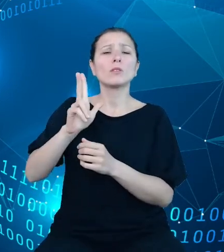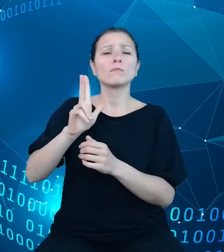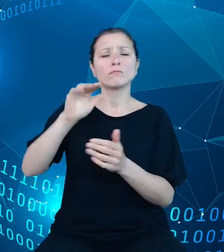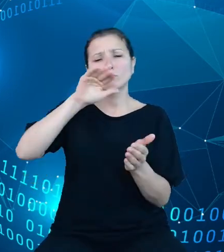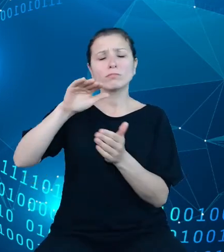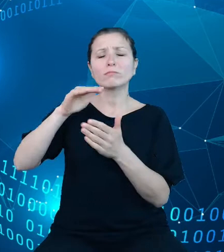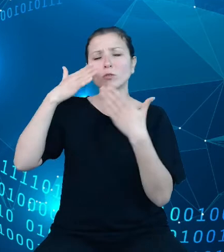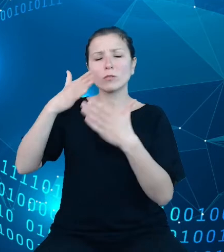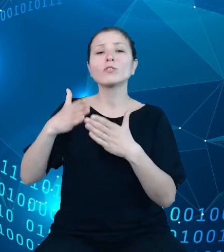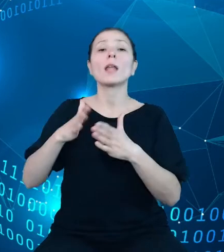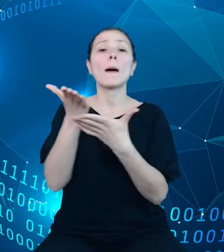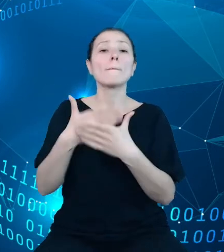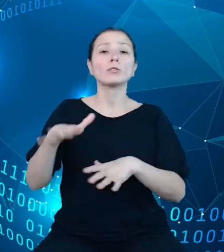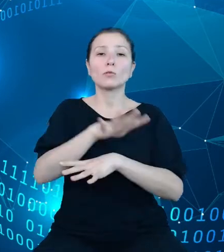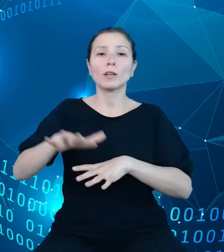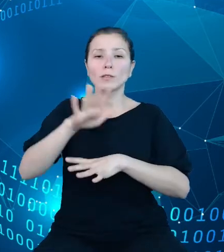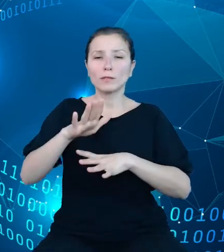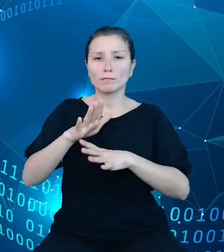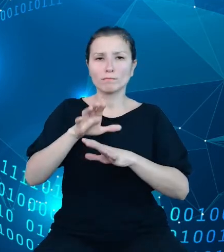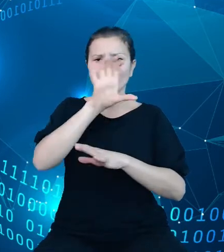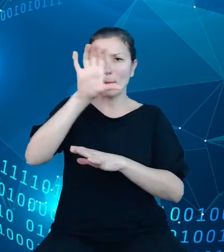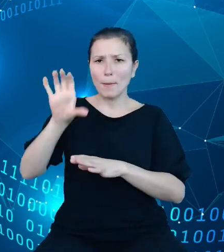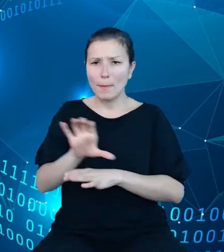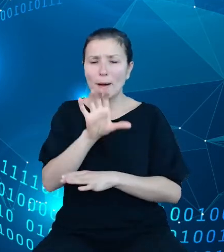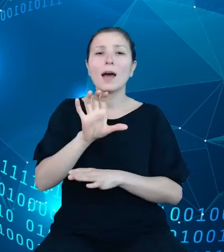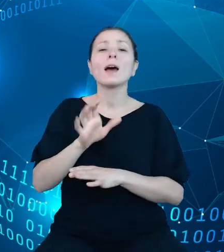charakterze przekrojowym, takich, które będą rozwijane w ramach innych produktów